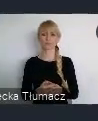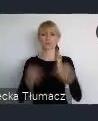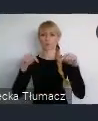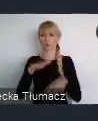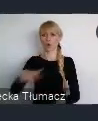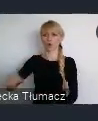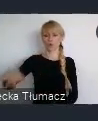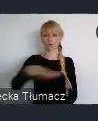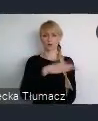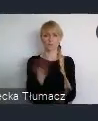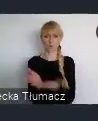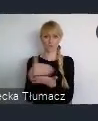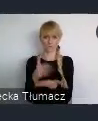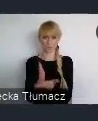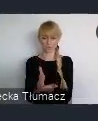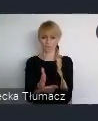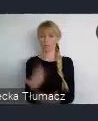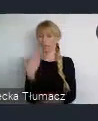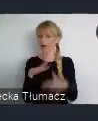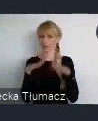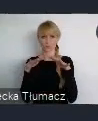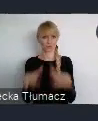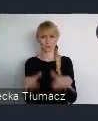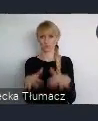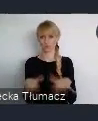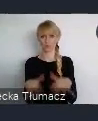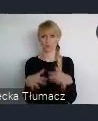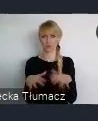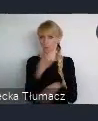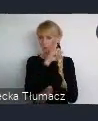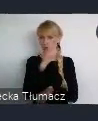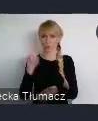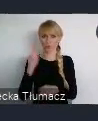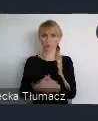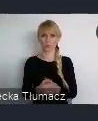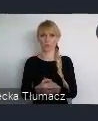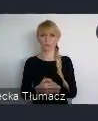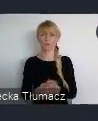To jest olbrzymi potencjał, który służy rozwojowi miasta,